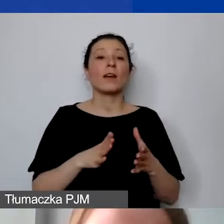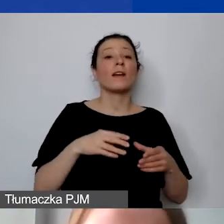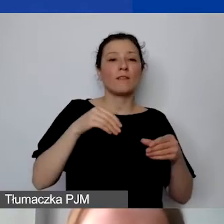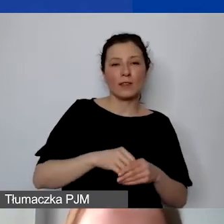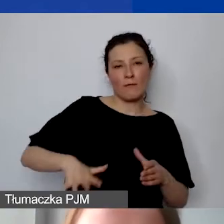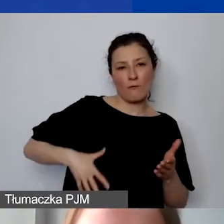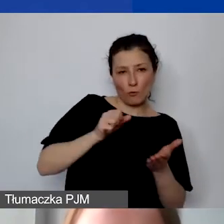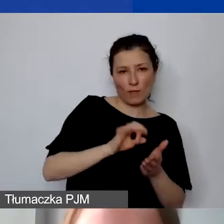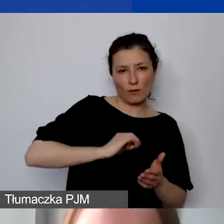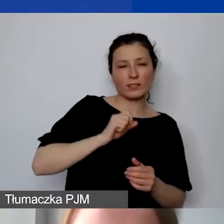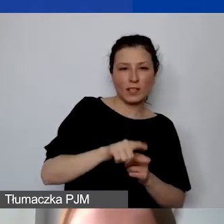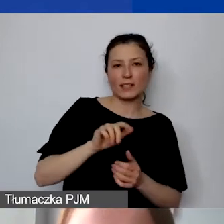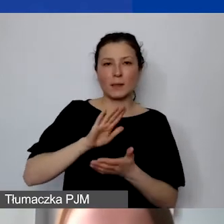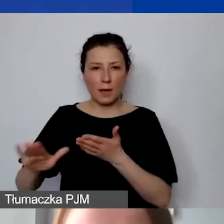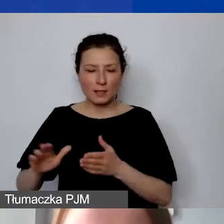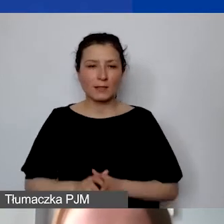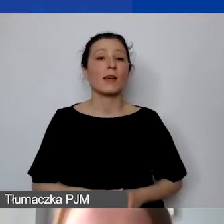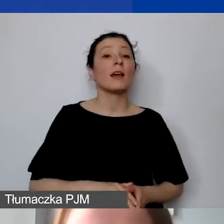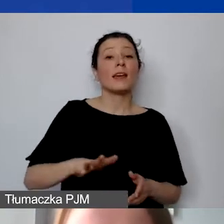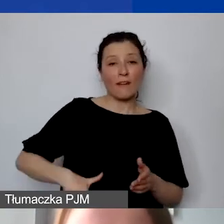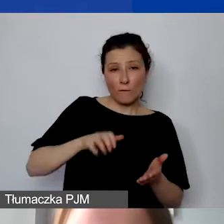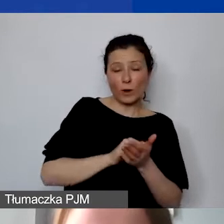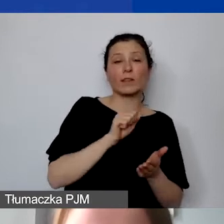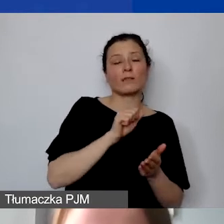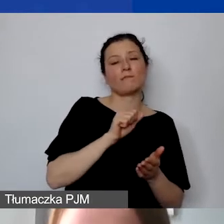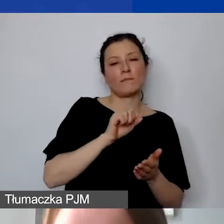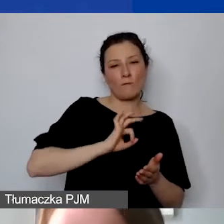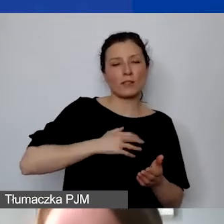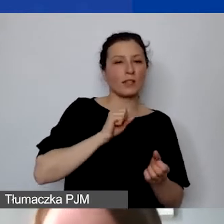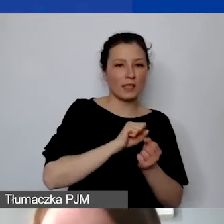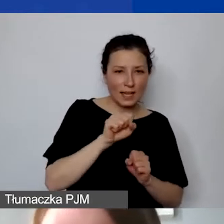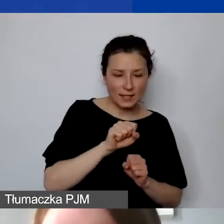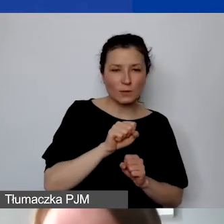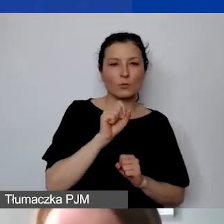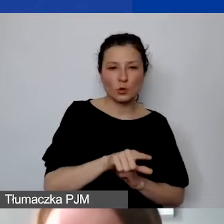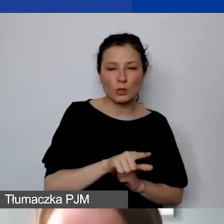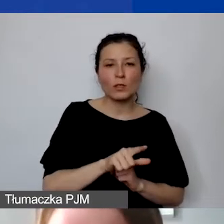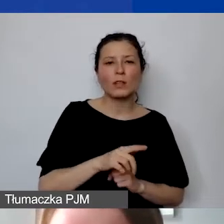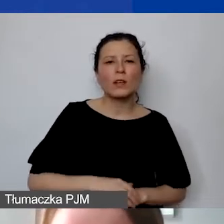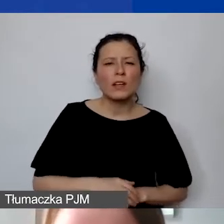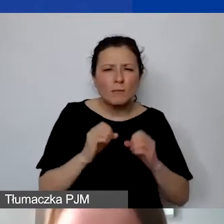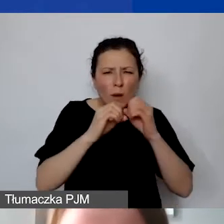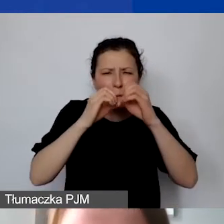W sytuacji, w której wykazujemy wkład własny, należy go - powiększę, żeby było lepiej widoczne -